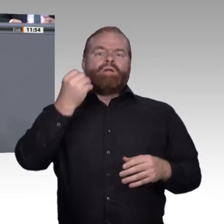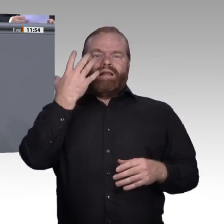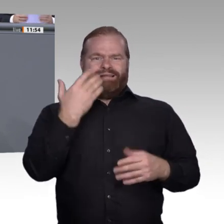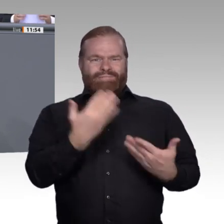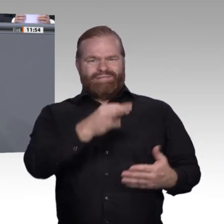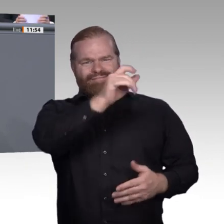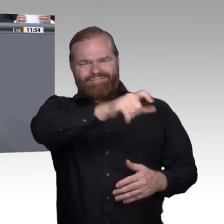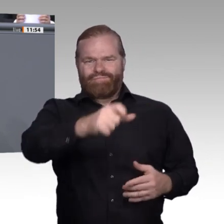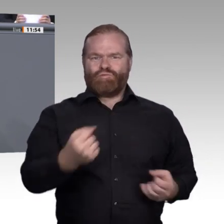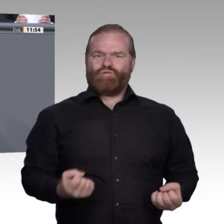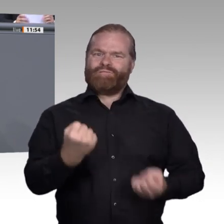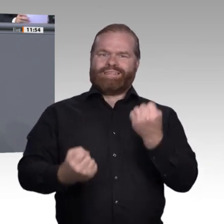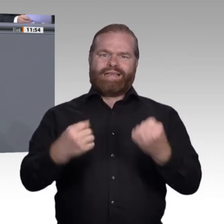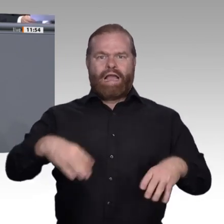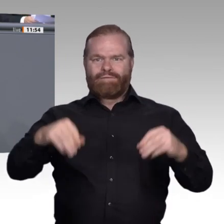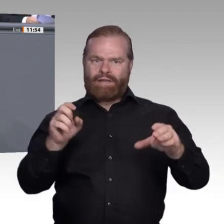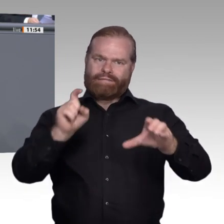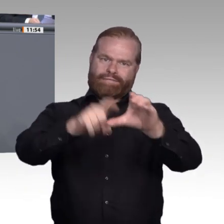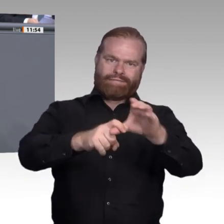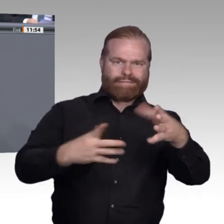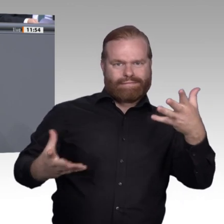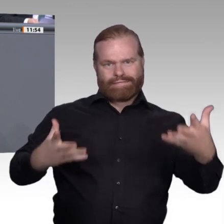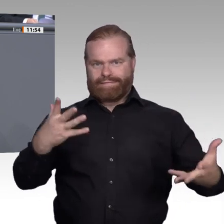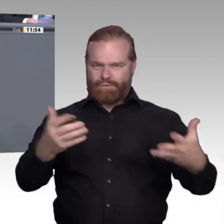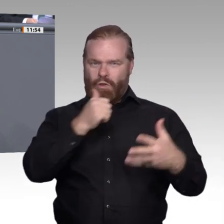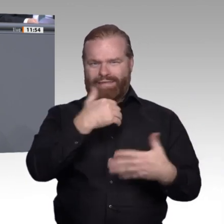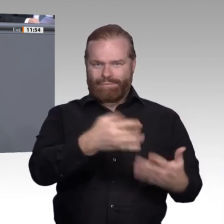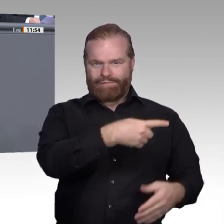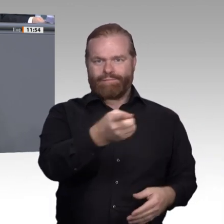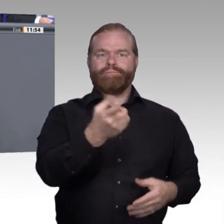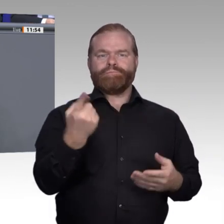und in eine Berufsperspektive bekommen. Sehr geehrte Damen und Herren, die Berufsbildung